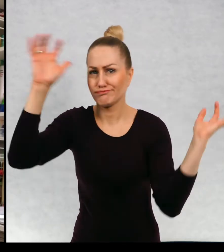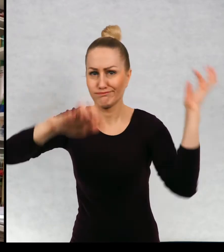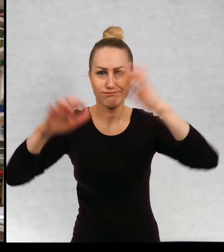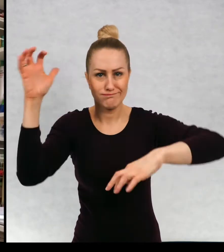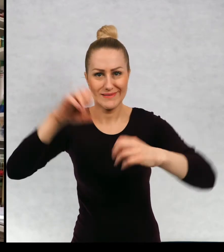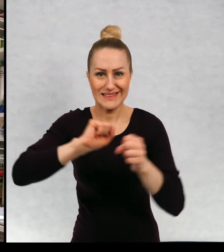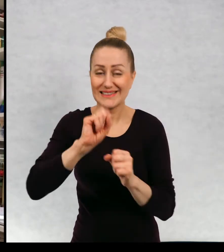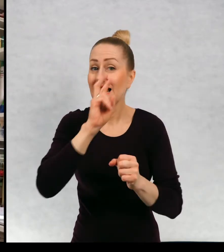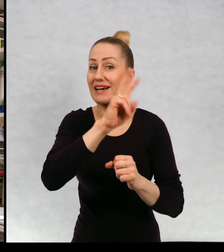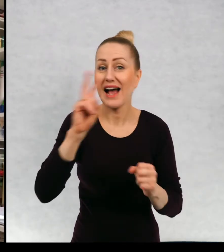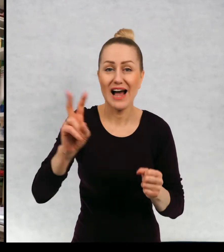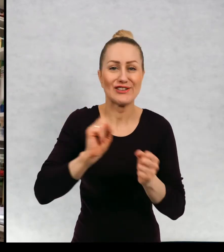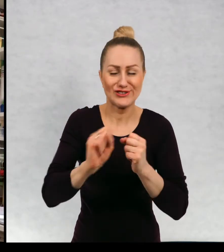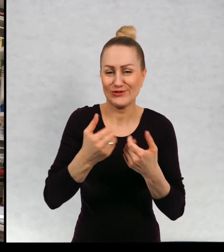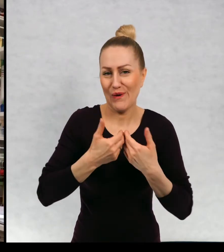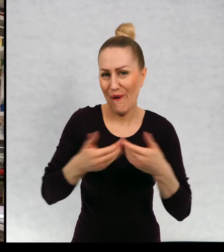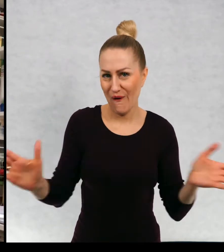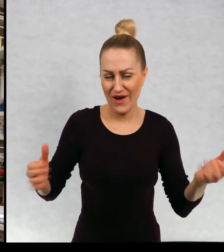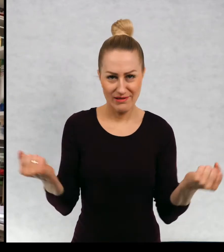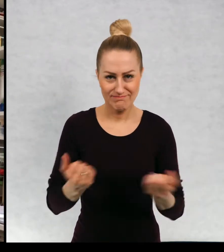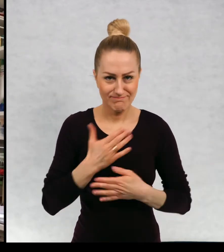świata i wszyscy są na wszystko otwarci.